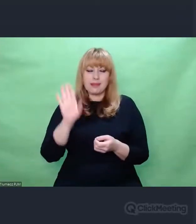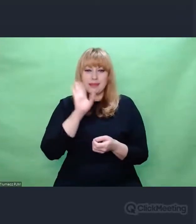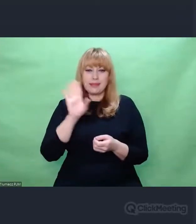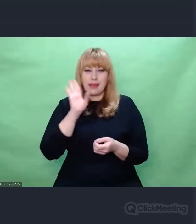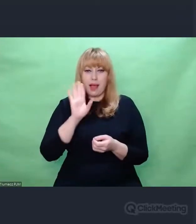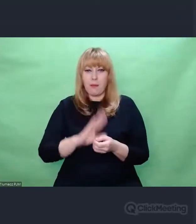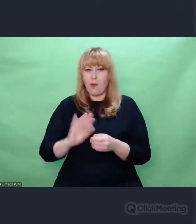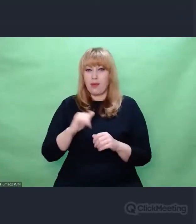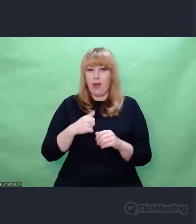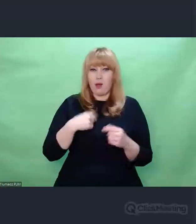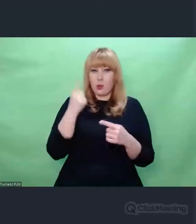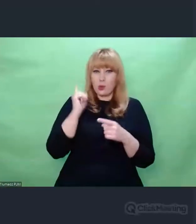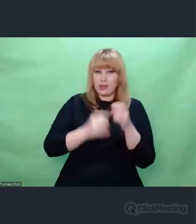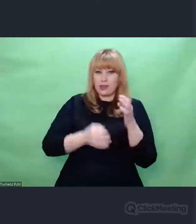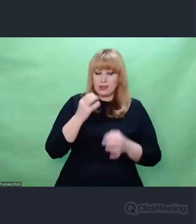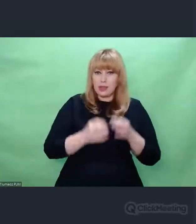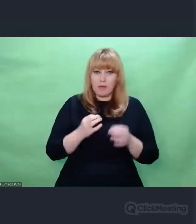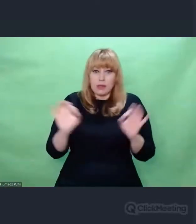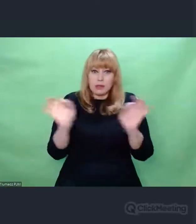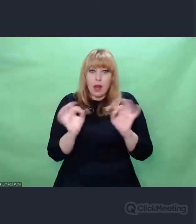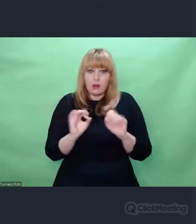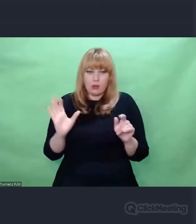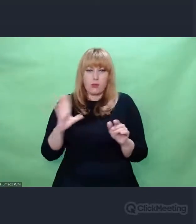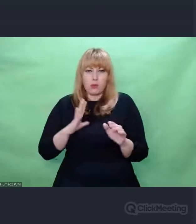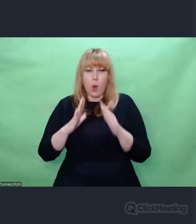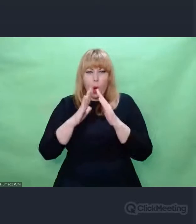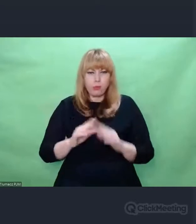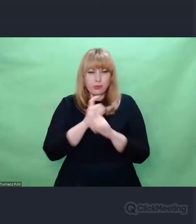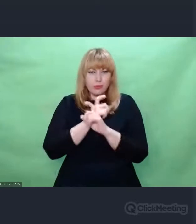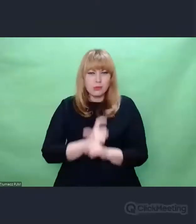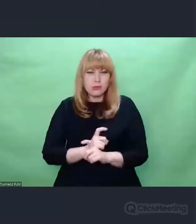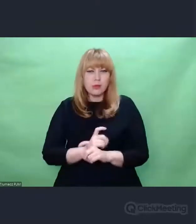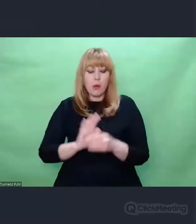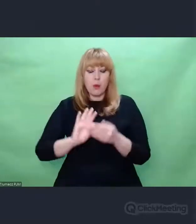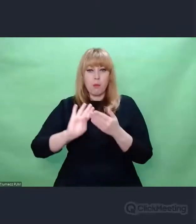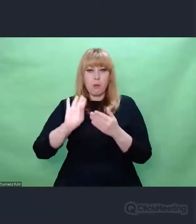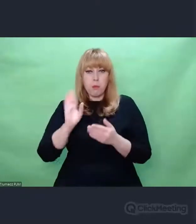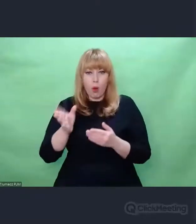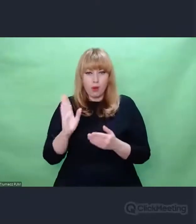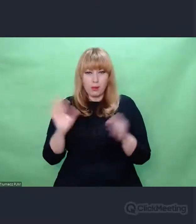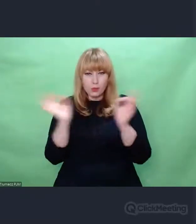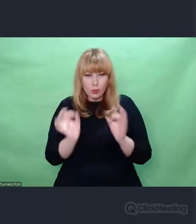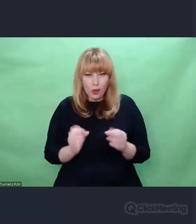i wyrażania czegokolwiek za pomocą sztuki po doświadczeniu II Wojny Światowej i zagłady.